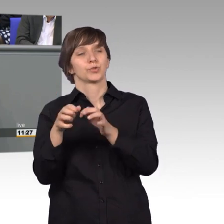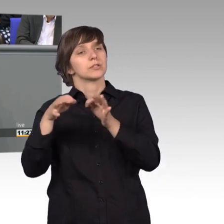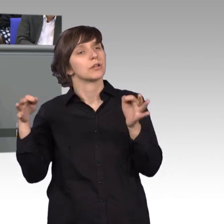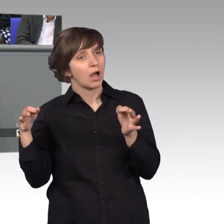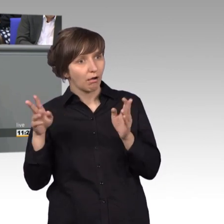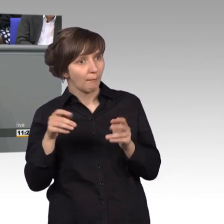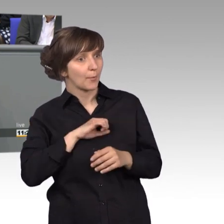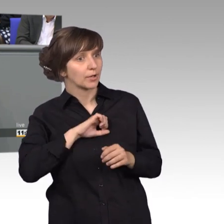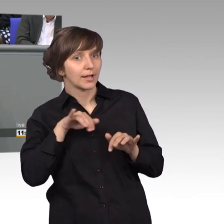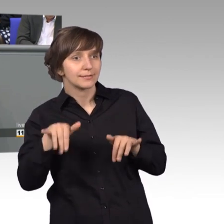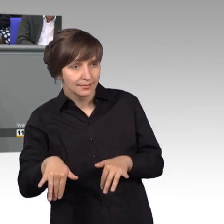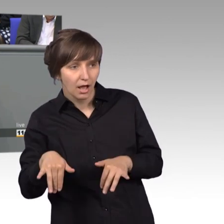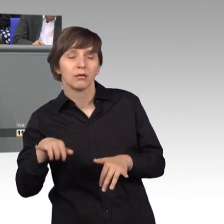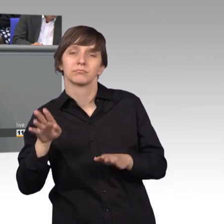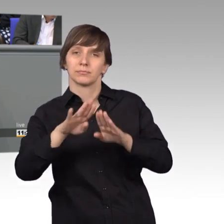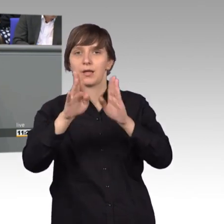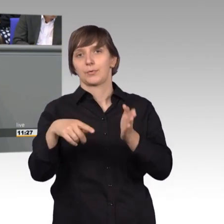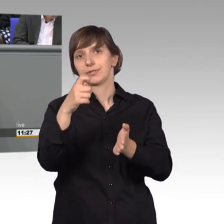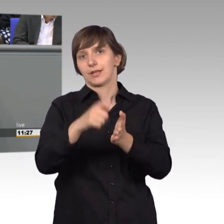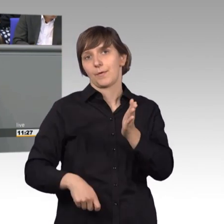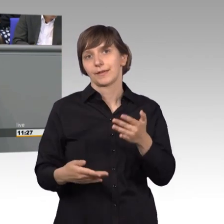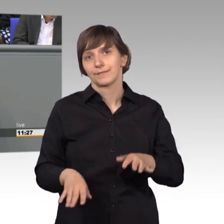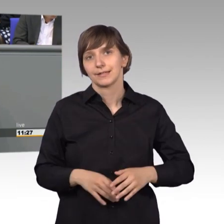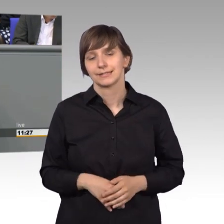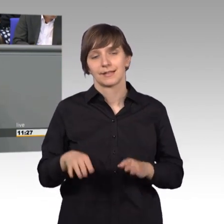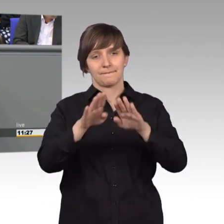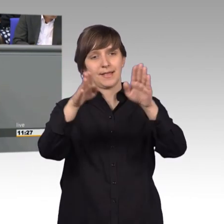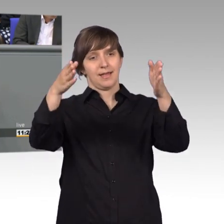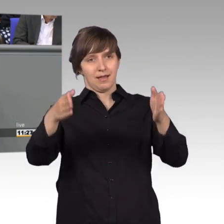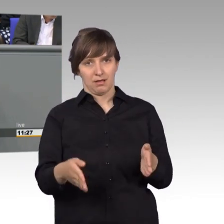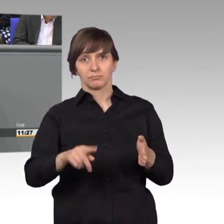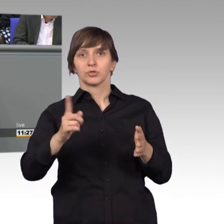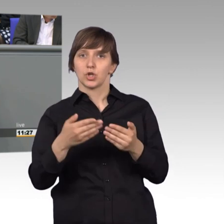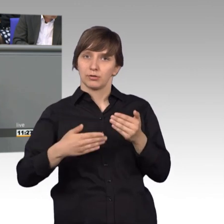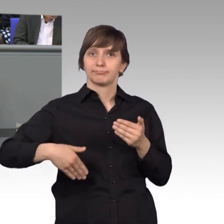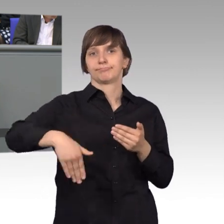und dieses Haus zurückgekauft. Die Villa soll künftig von Stipendiaten aus allen Bereichen